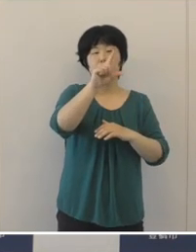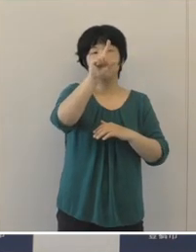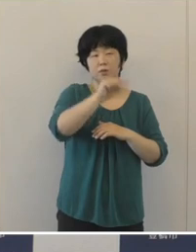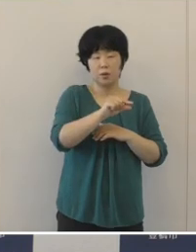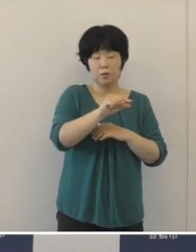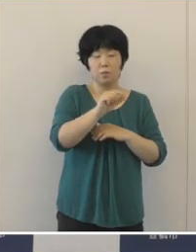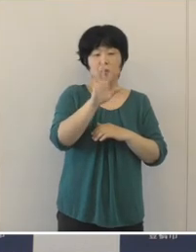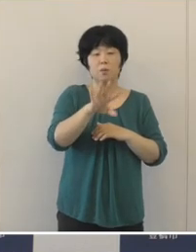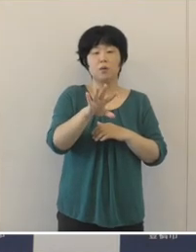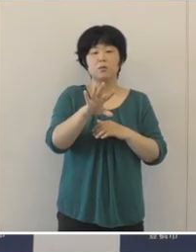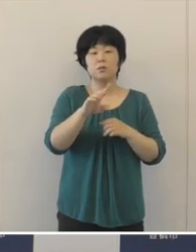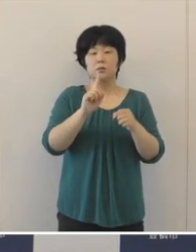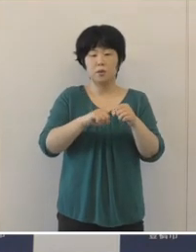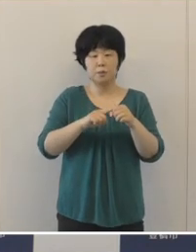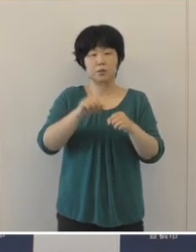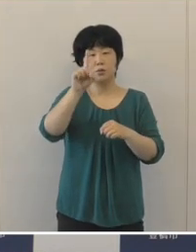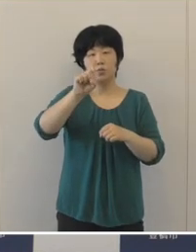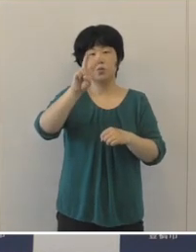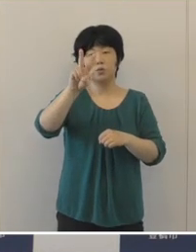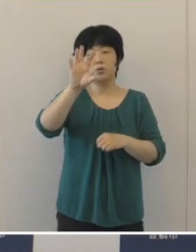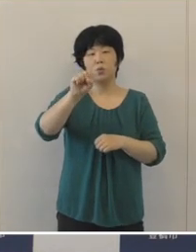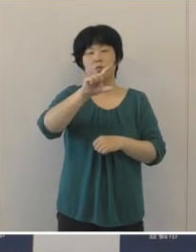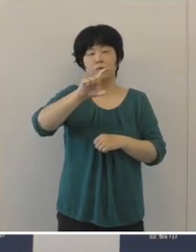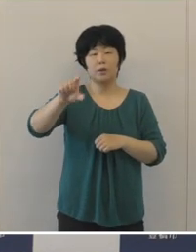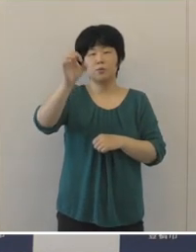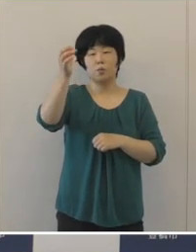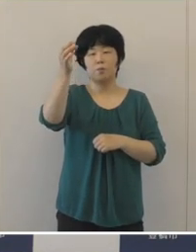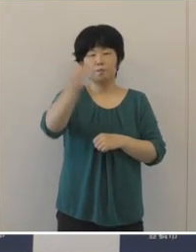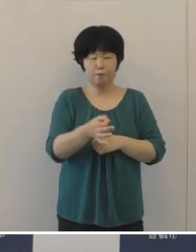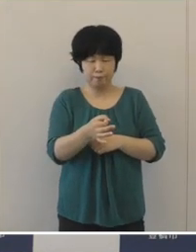12億円余の減収となりました。